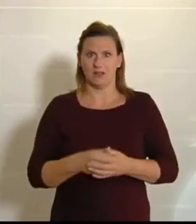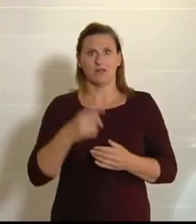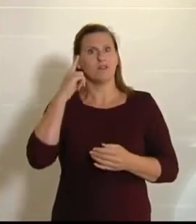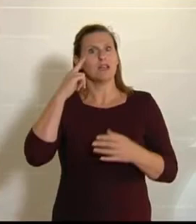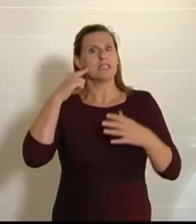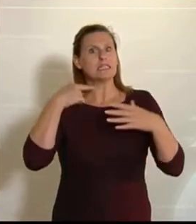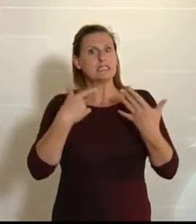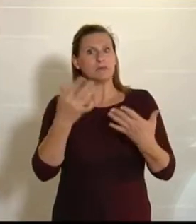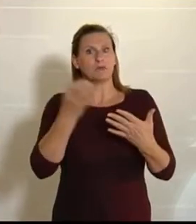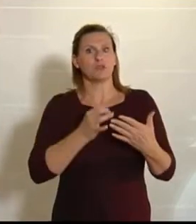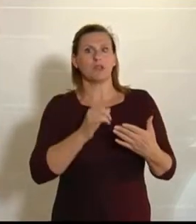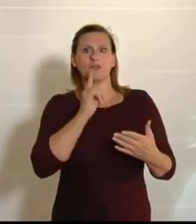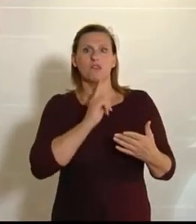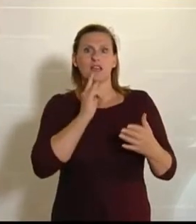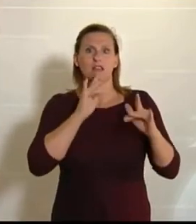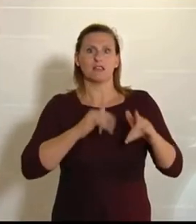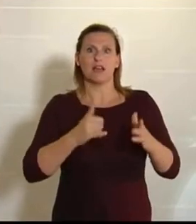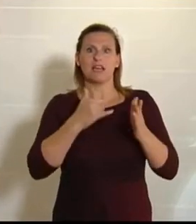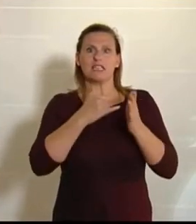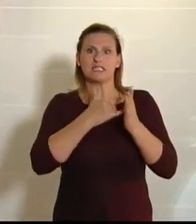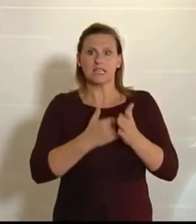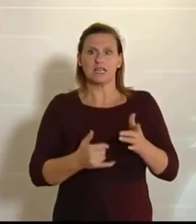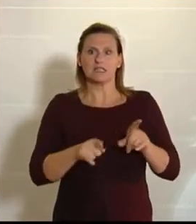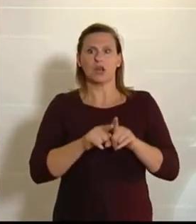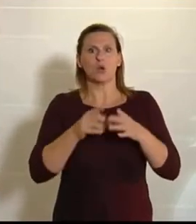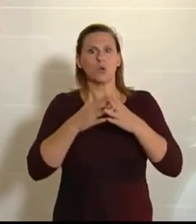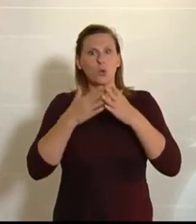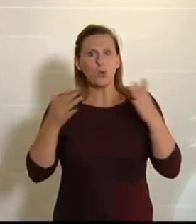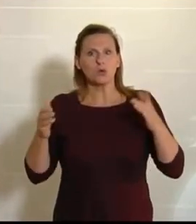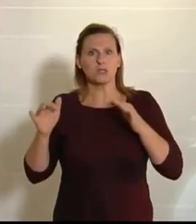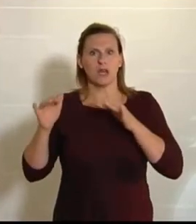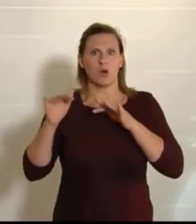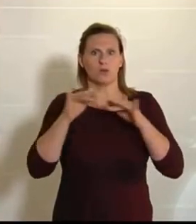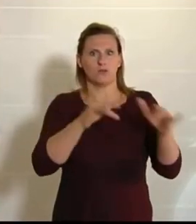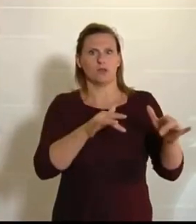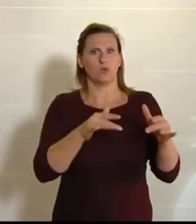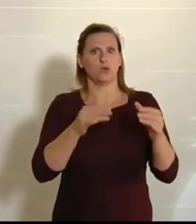weniger Insekten gibt, und das hat natürlich gewaltige Auswirkungen auf die Biodiversität,